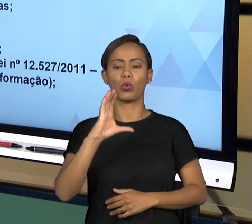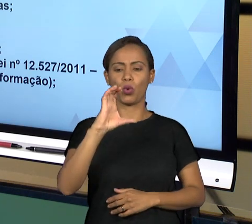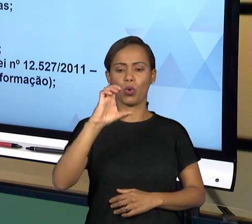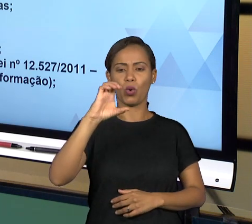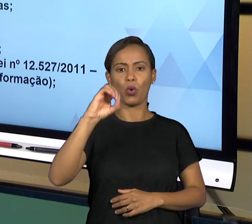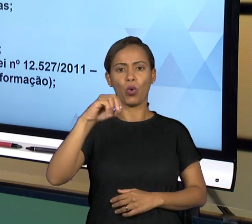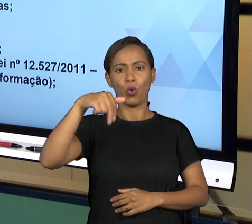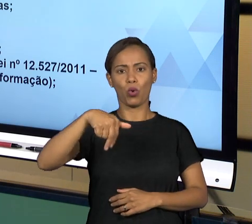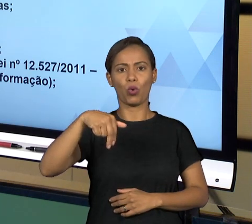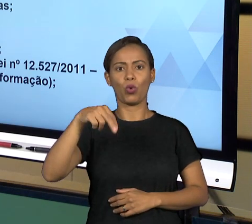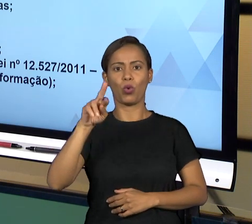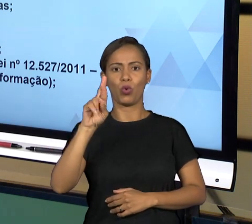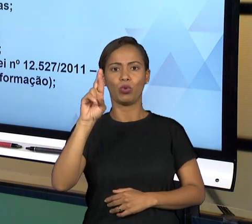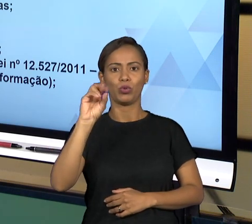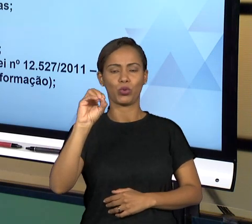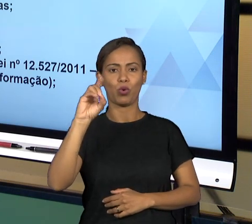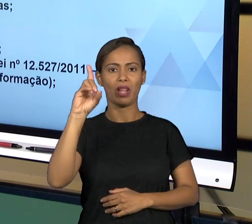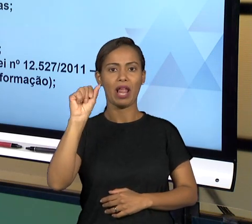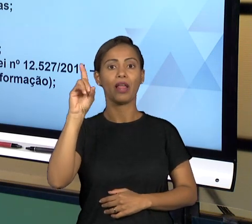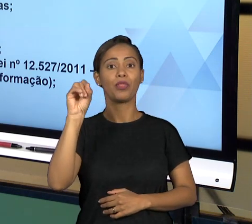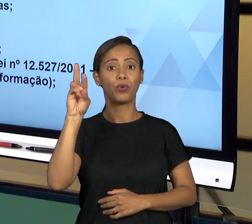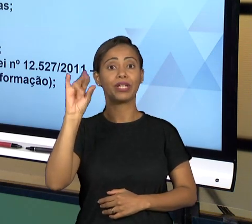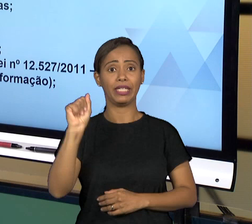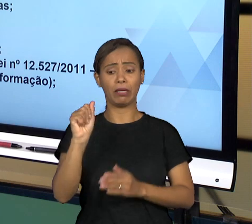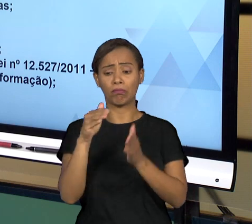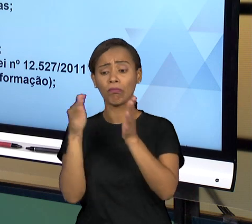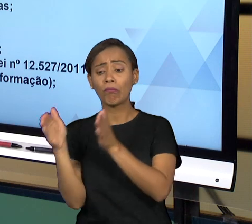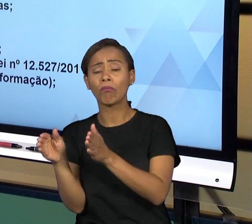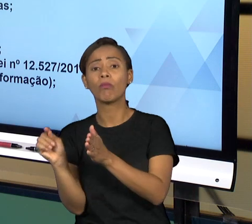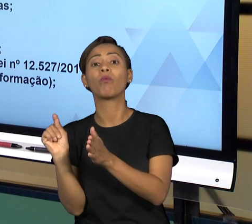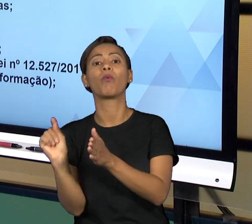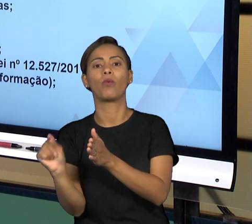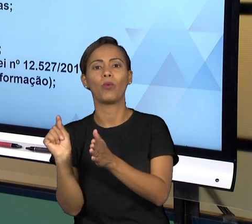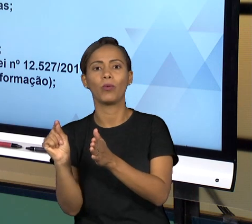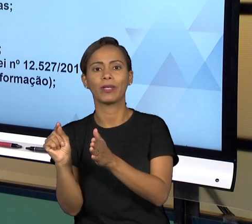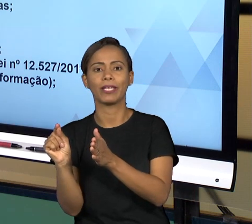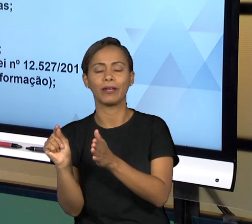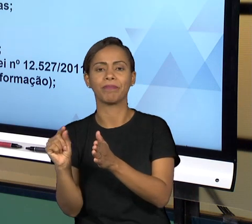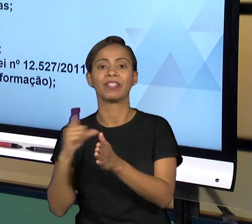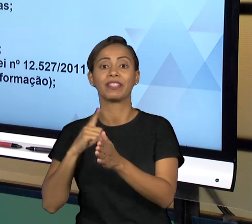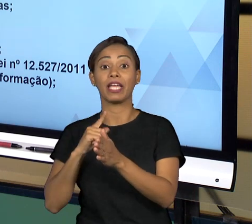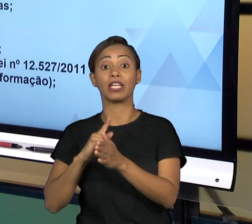PRÓPRIO PODER EXECUTIVO, ENTÃO NÓS TEMOS CONTROLADORIA GERAL DA UNIÃO, NÓS TEMOS